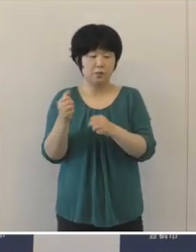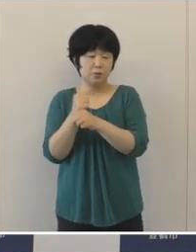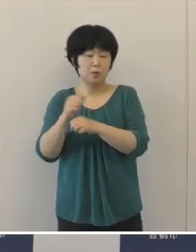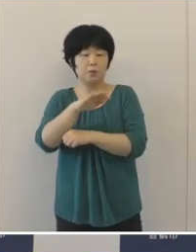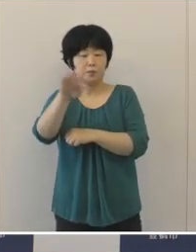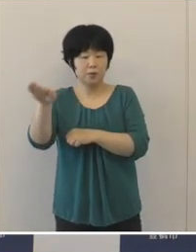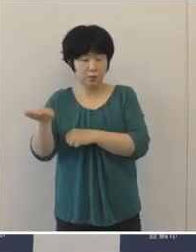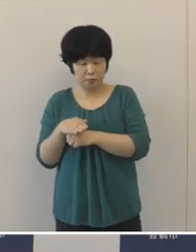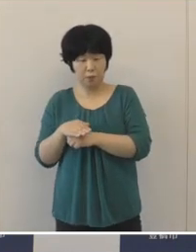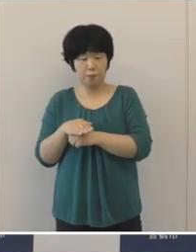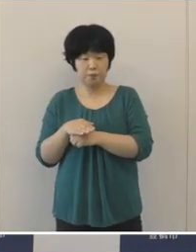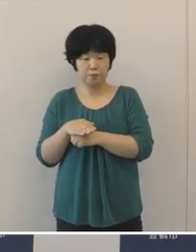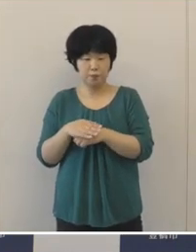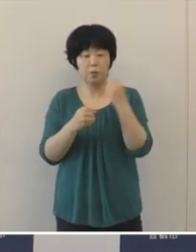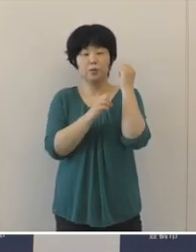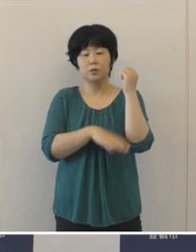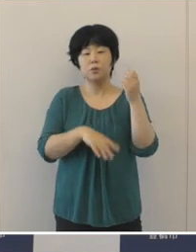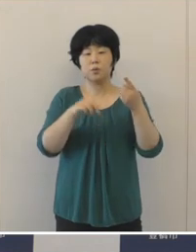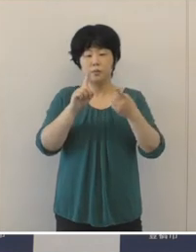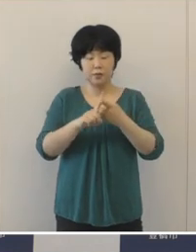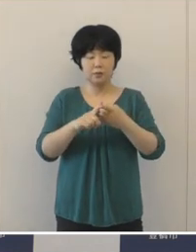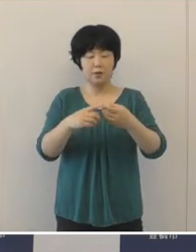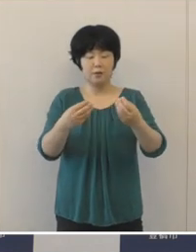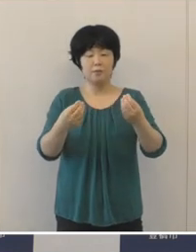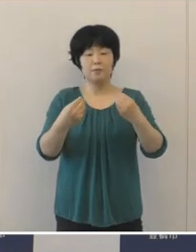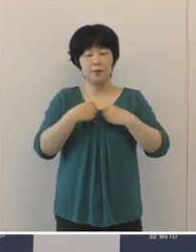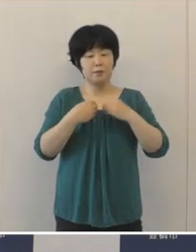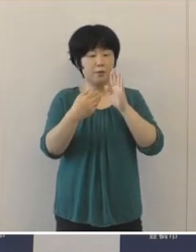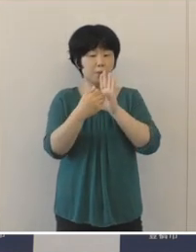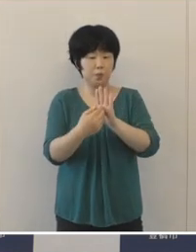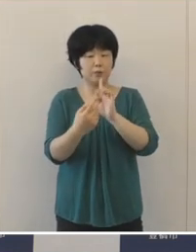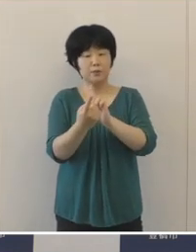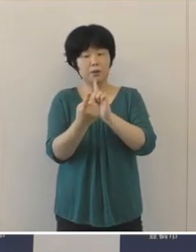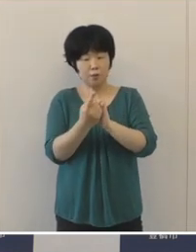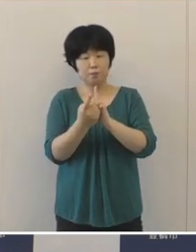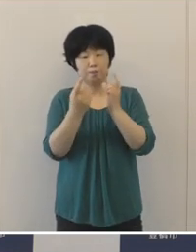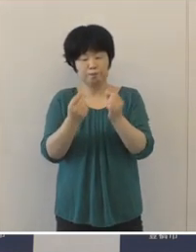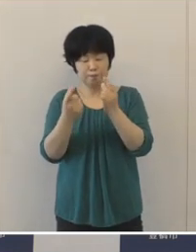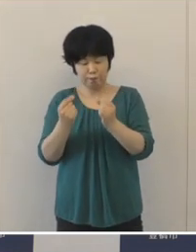引き続き基本的な感染対策に取り組んでいただいて